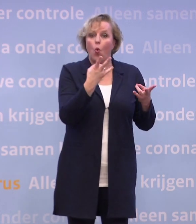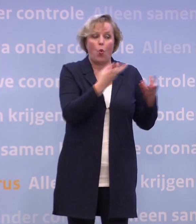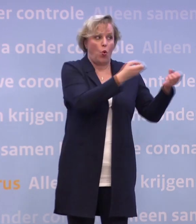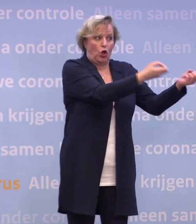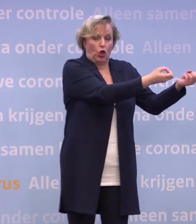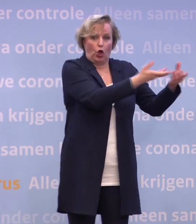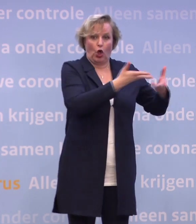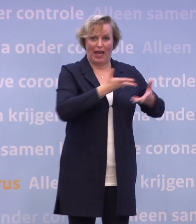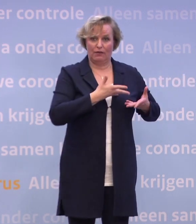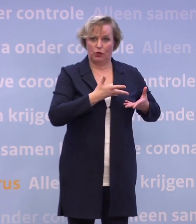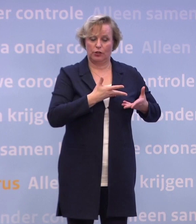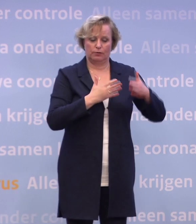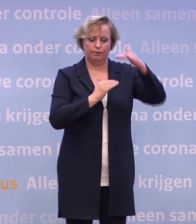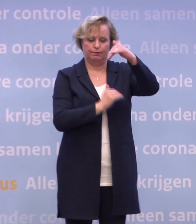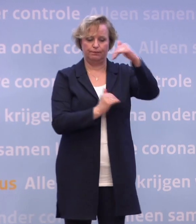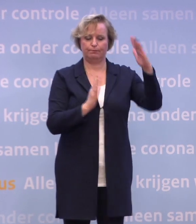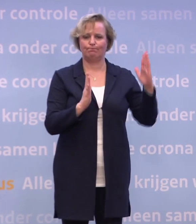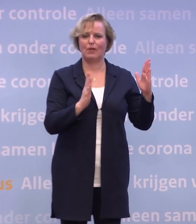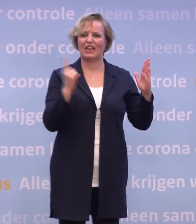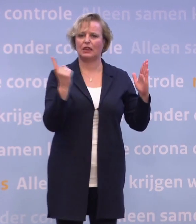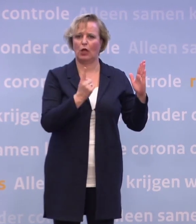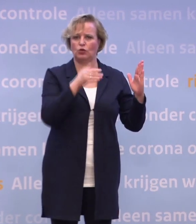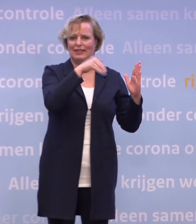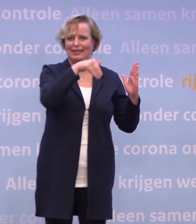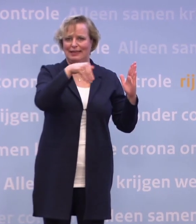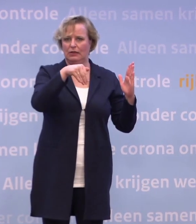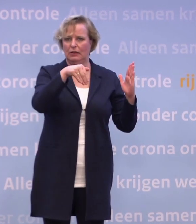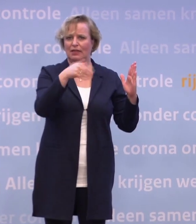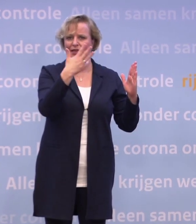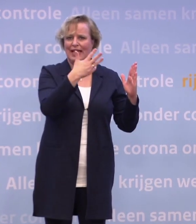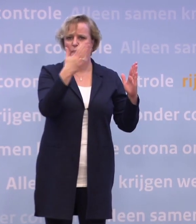...in batches van 1.000 zal zijn. 995 om precies te zijn.